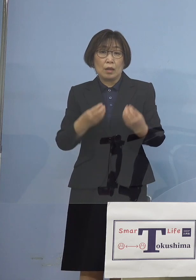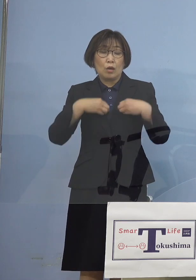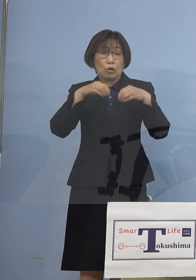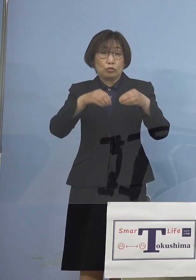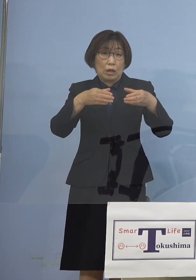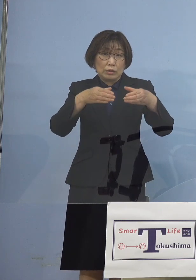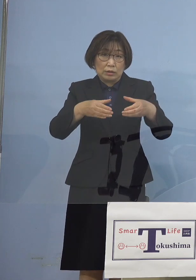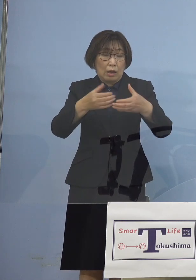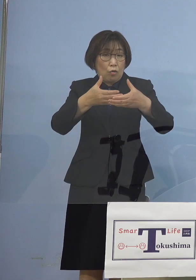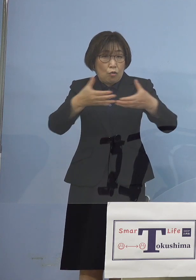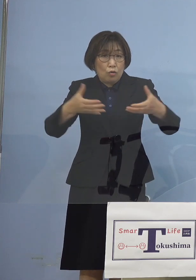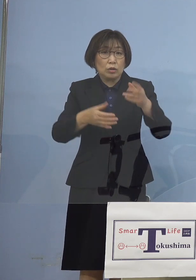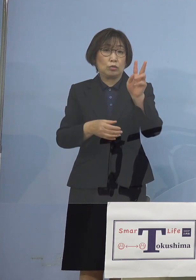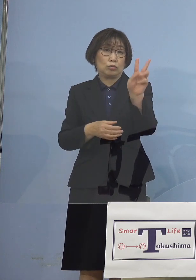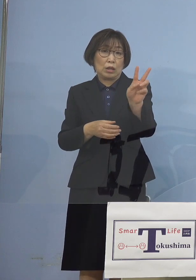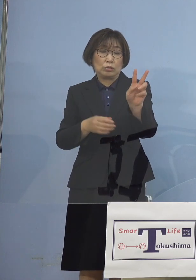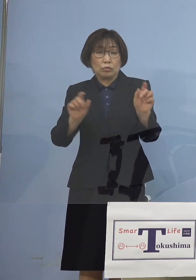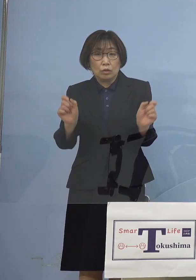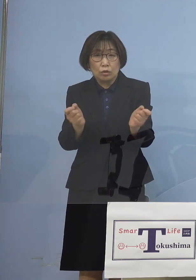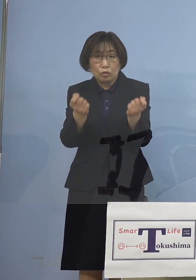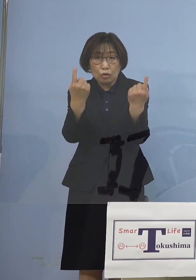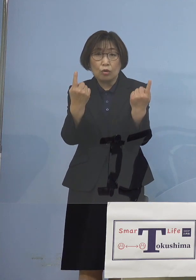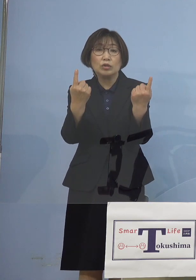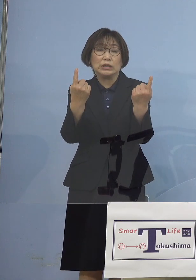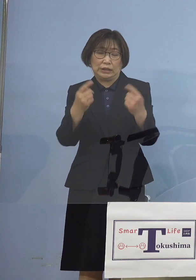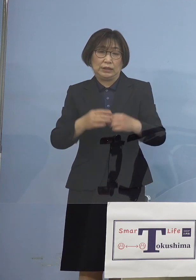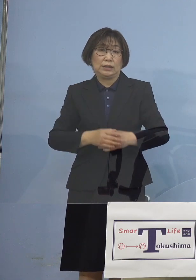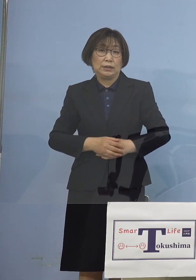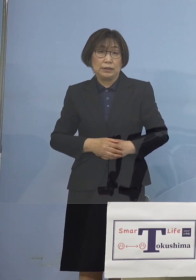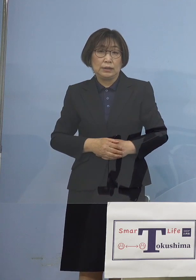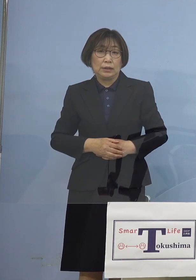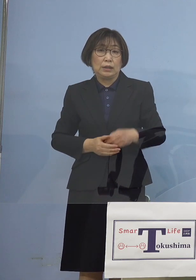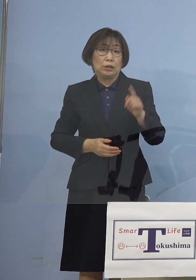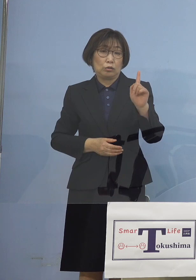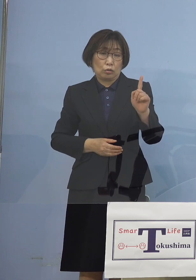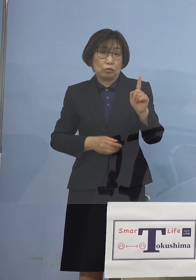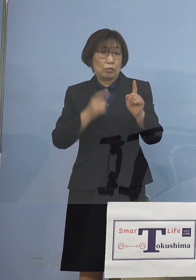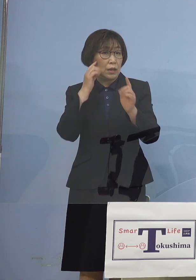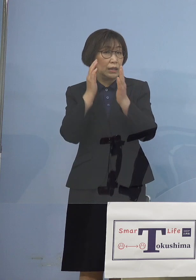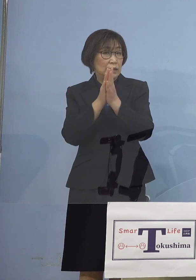同時に出る1つは 精神疾患お持ちの病院での